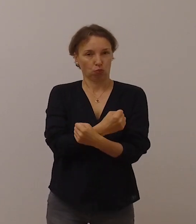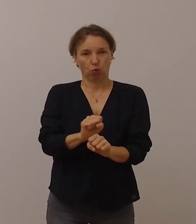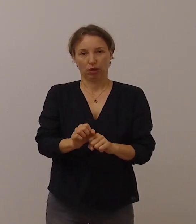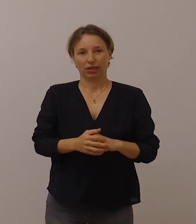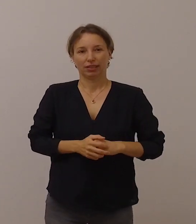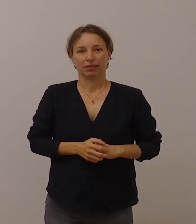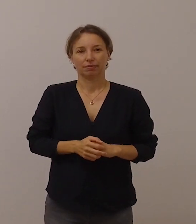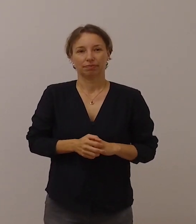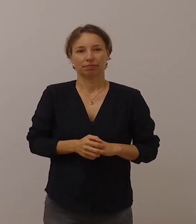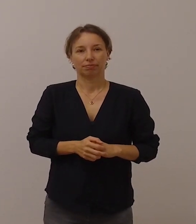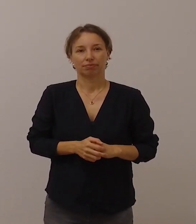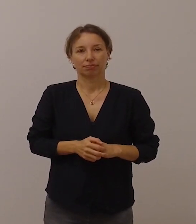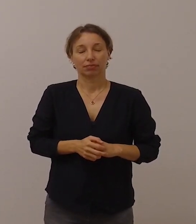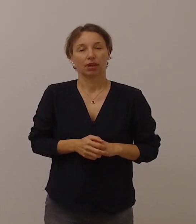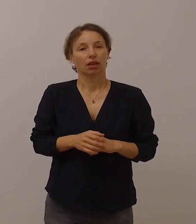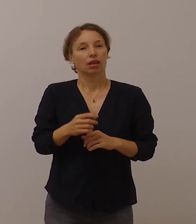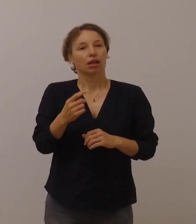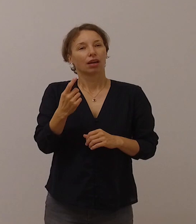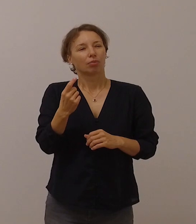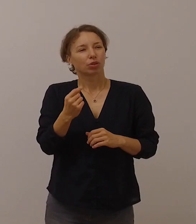Das erschwert massiv die Kommunikation